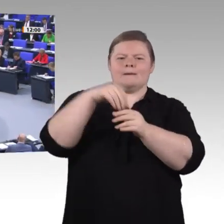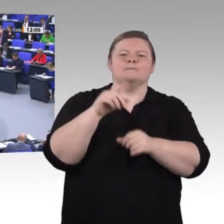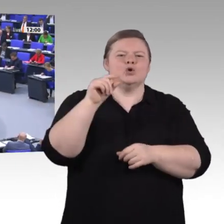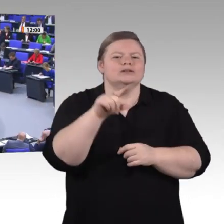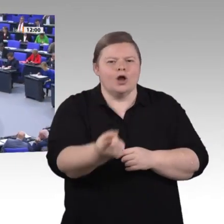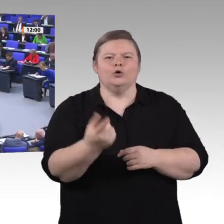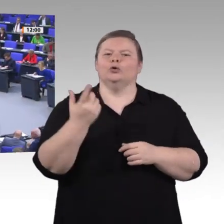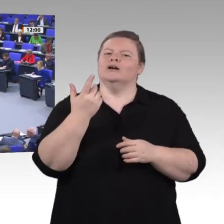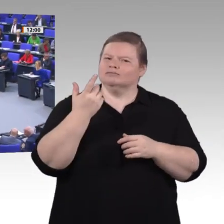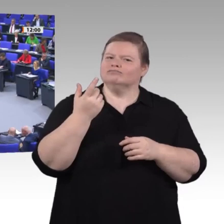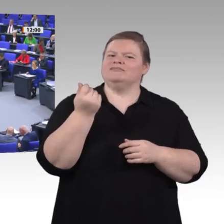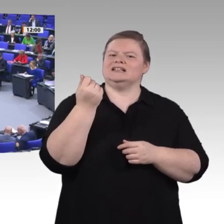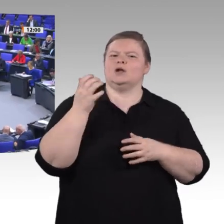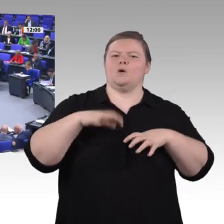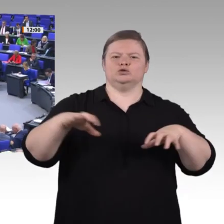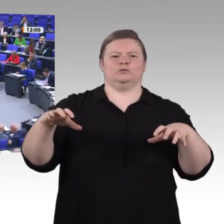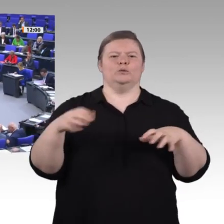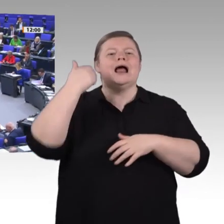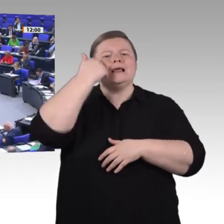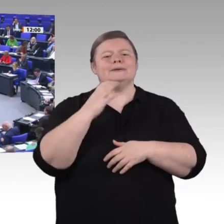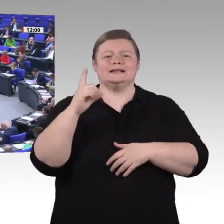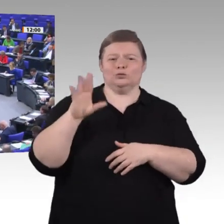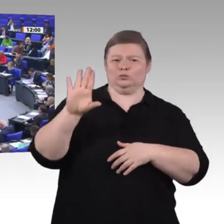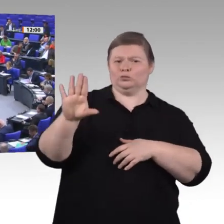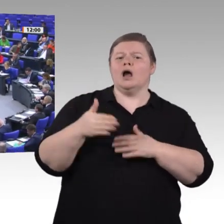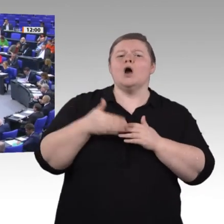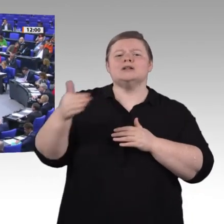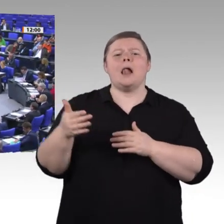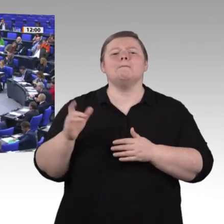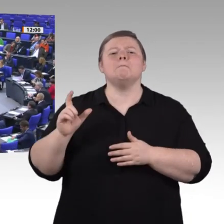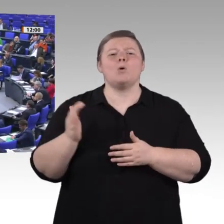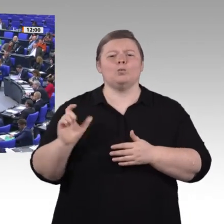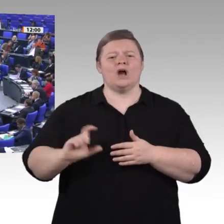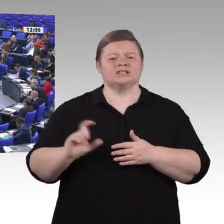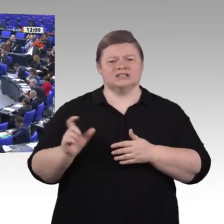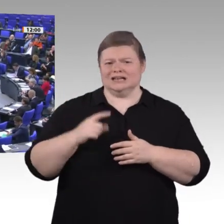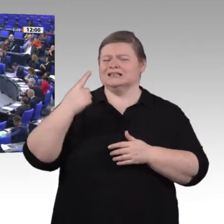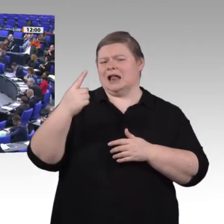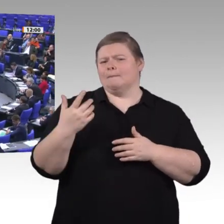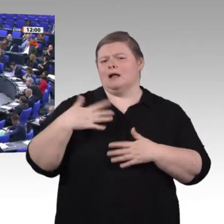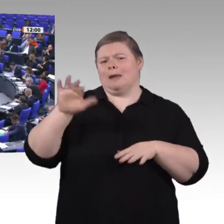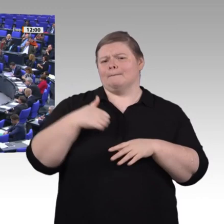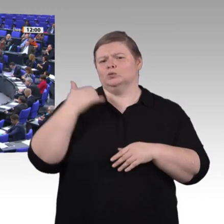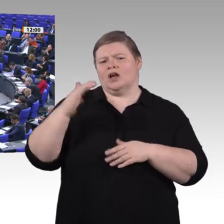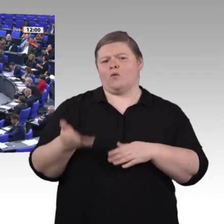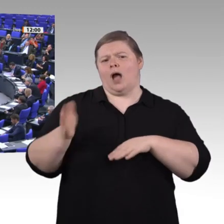Sehr geehrte Damen und Herren! Ich bin Pädagogin und Bildungspolitikerin. Deswegen ist für mich die Frage, was junge